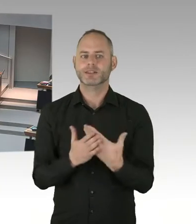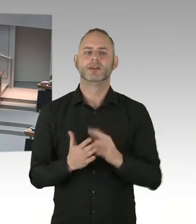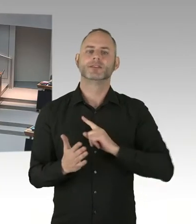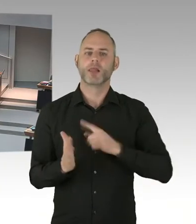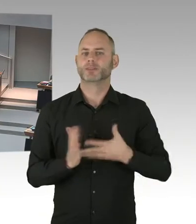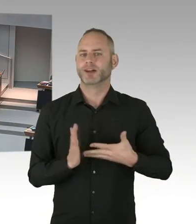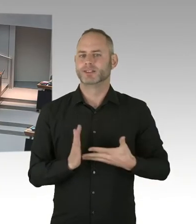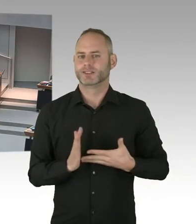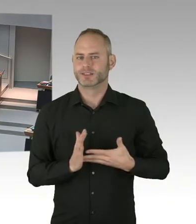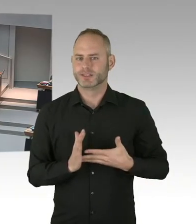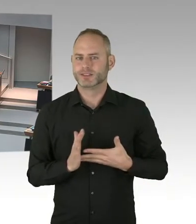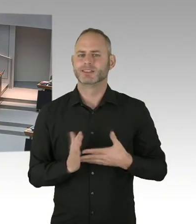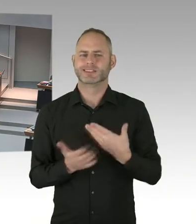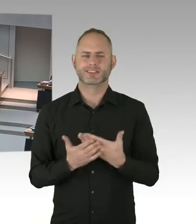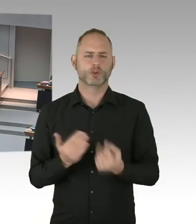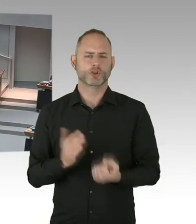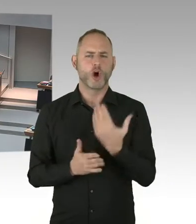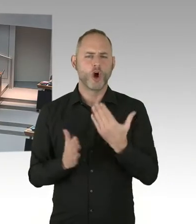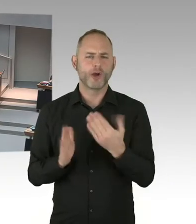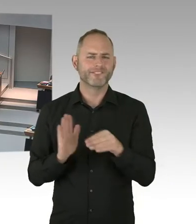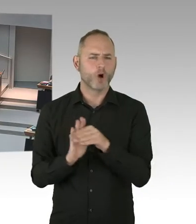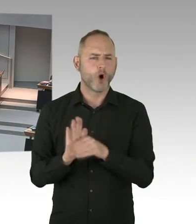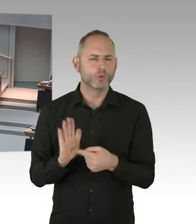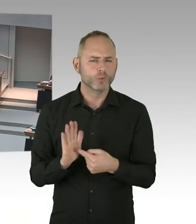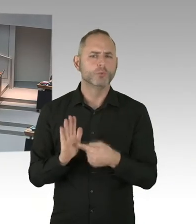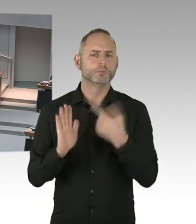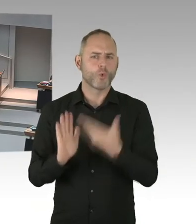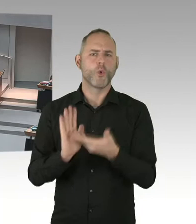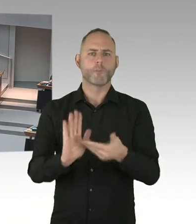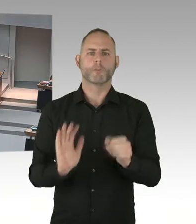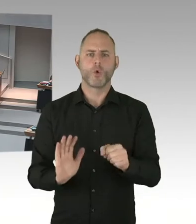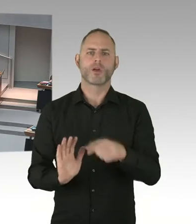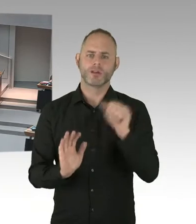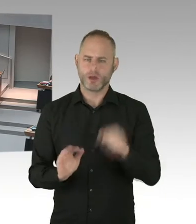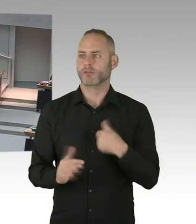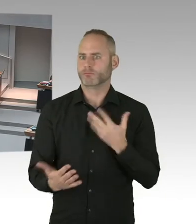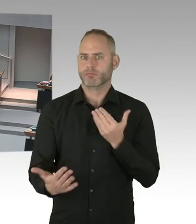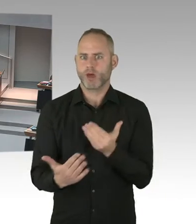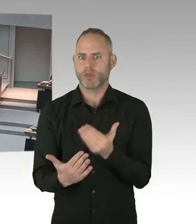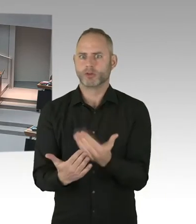(Beifall) (Präsidium) Herr Kollege Schatz, Sie stellen eine Nachfrage?